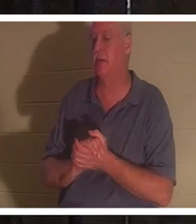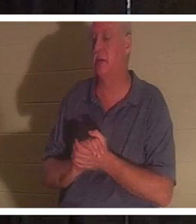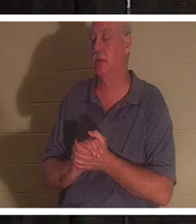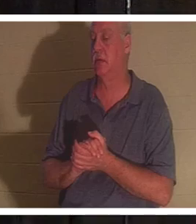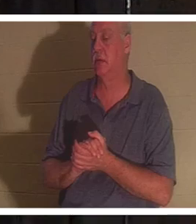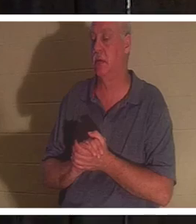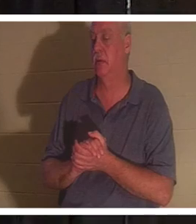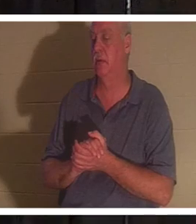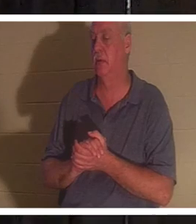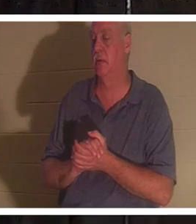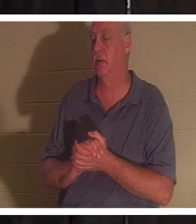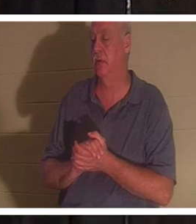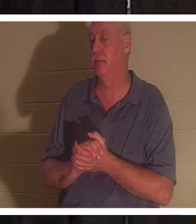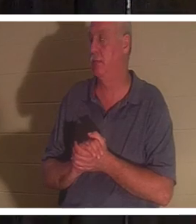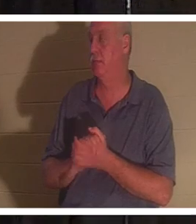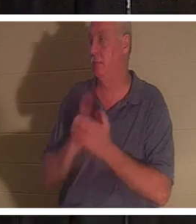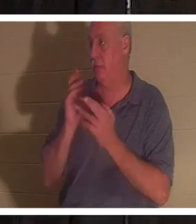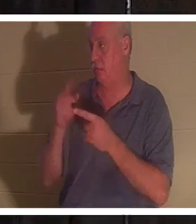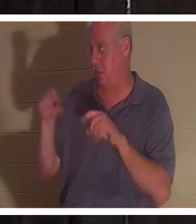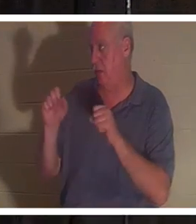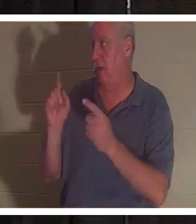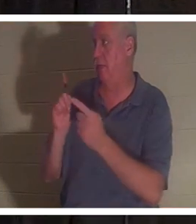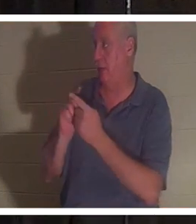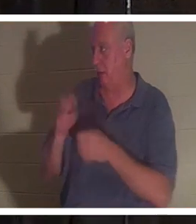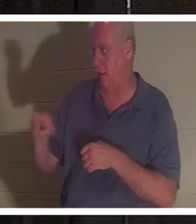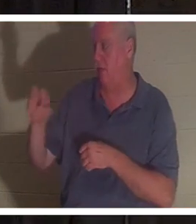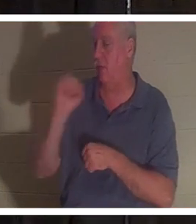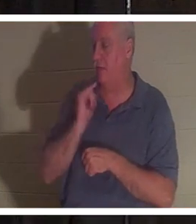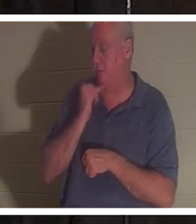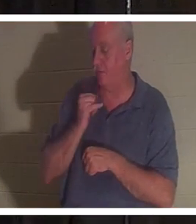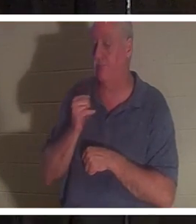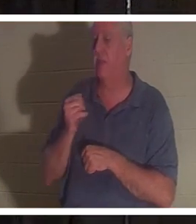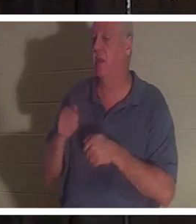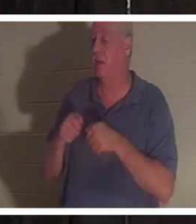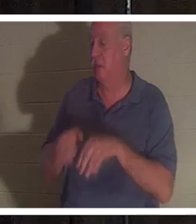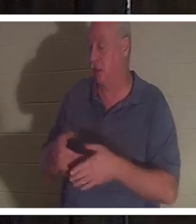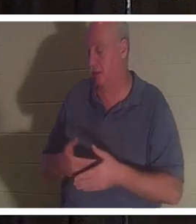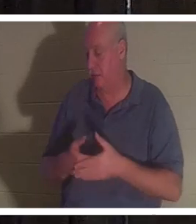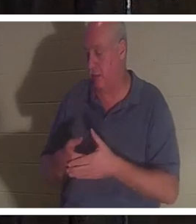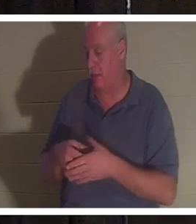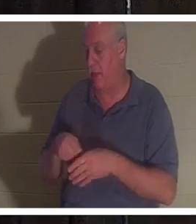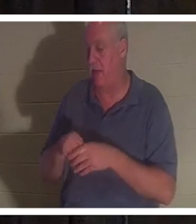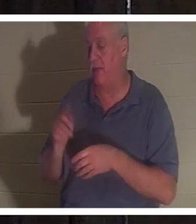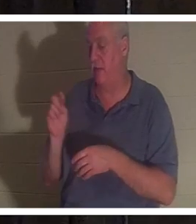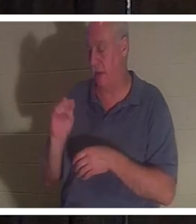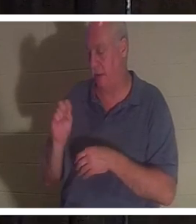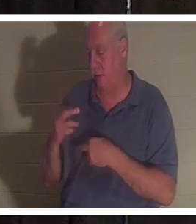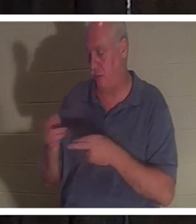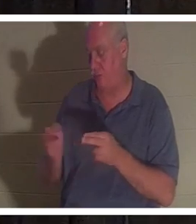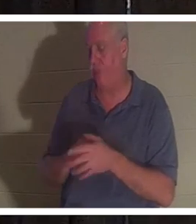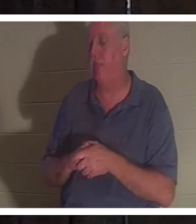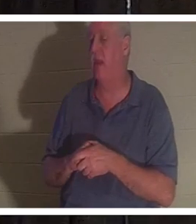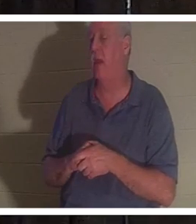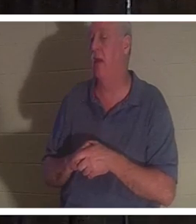подругу Кристину в Израиле, и она потеряла ребенка в ванной. Она очень благочестивая женщина.